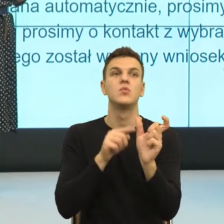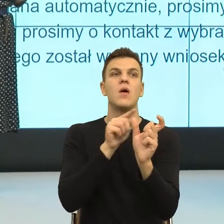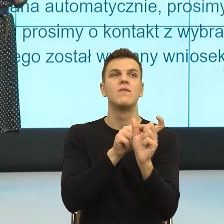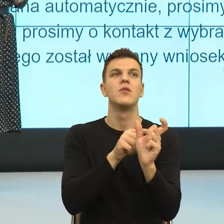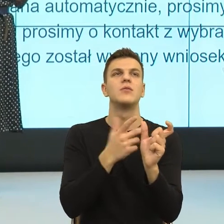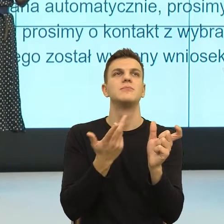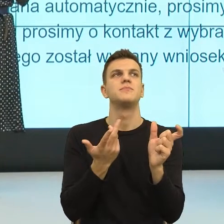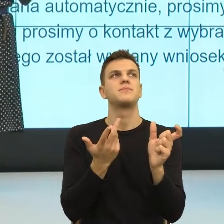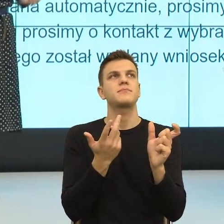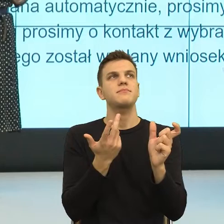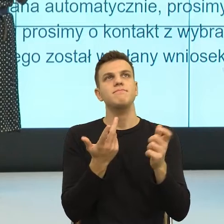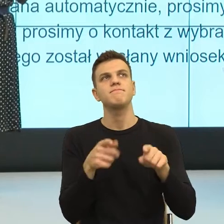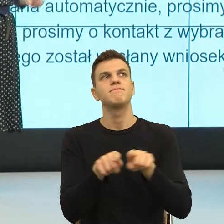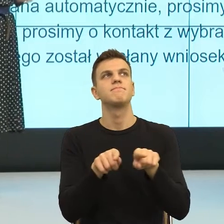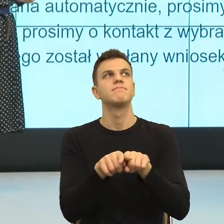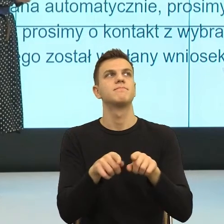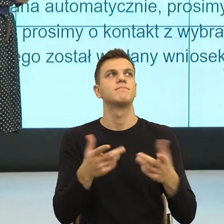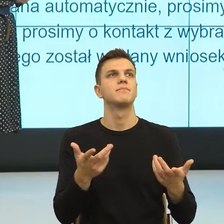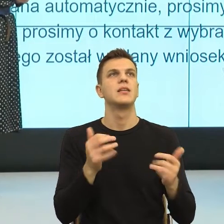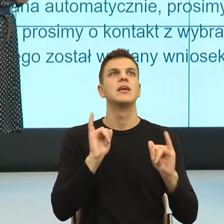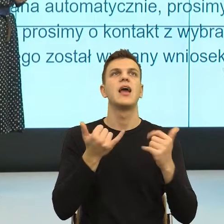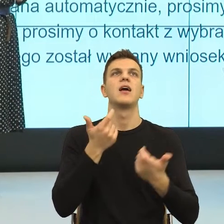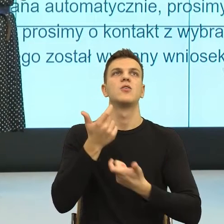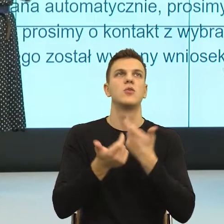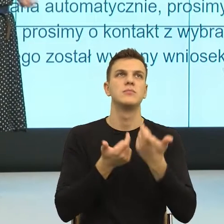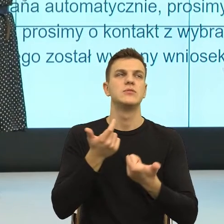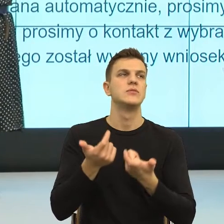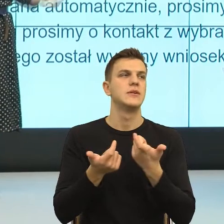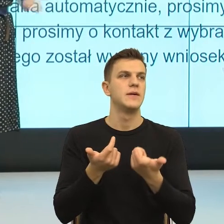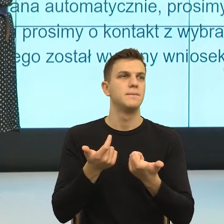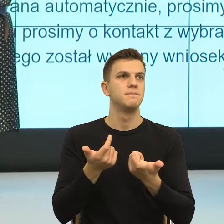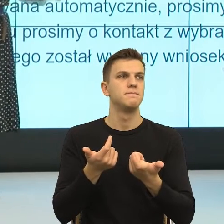ale znowu niewydolność społeczna jest słowem pejoratywnym. Ale powiedziałam takie osoby, które nie znają swoich praw,